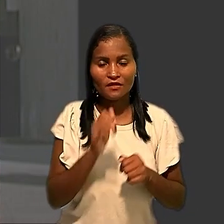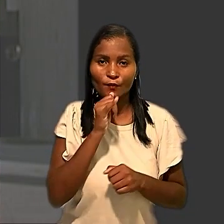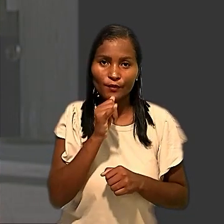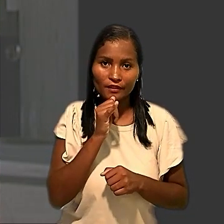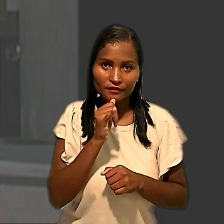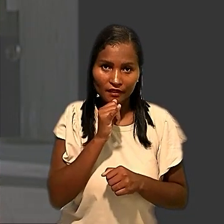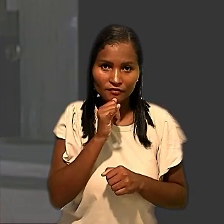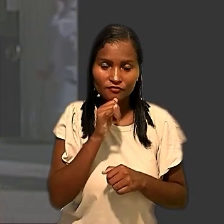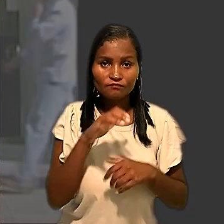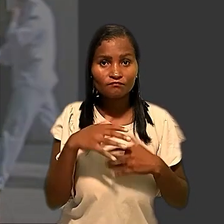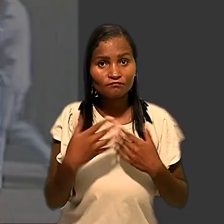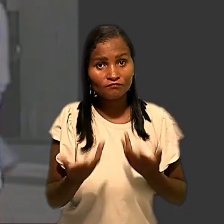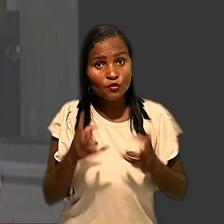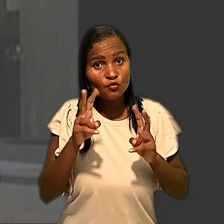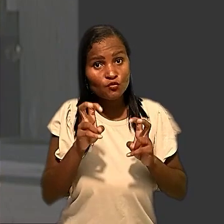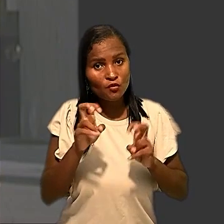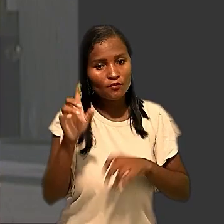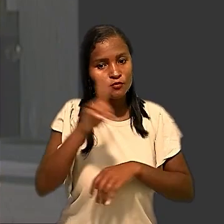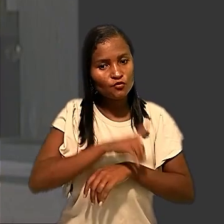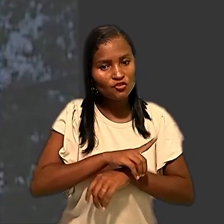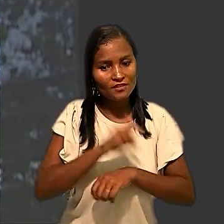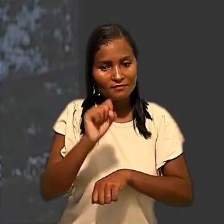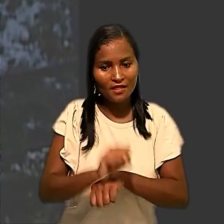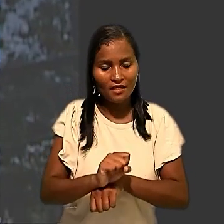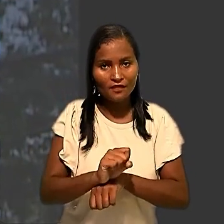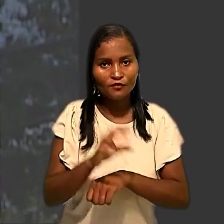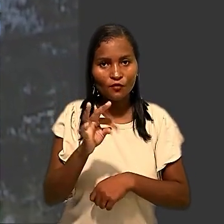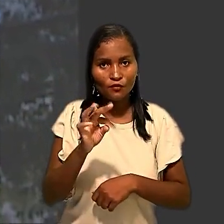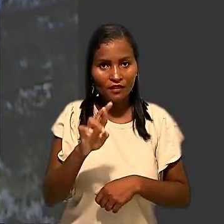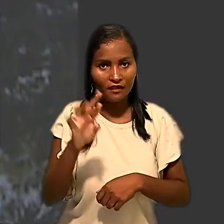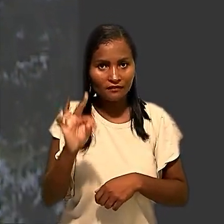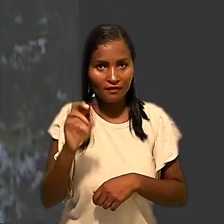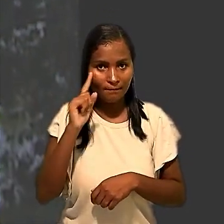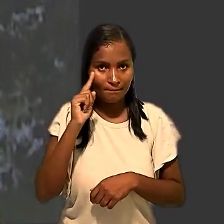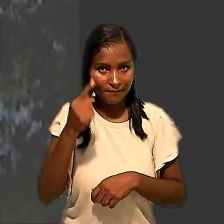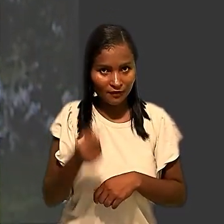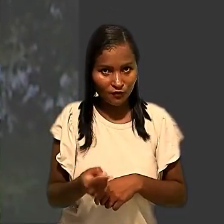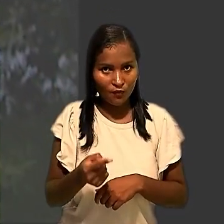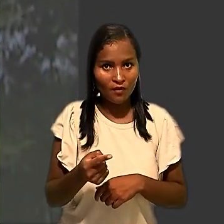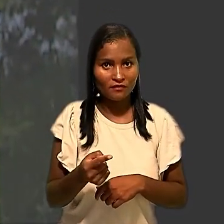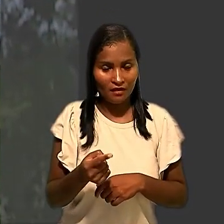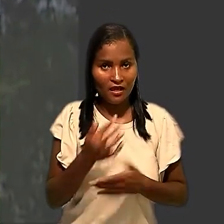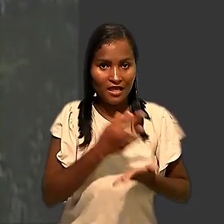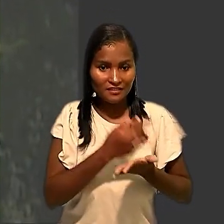Em relação aos dias parados, o Tribunal Regional estabeleceu que as faltas de até